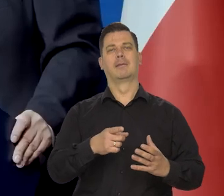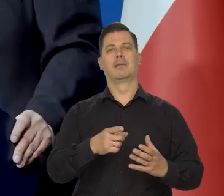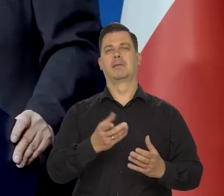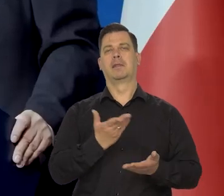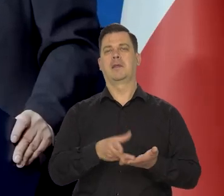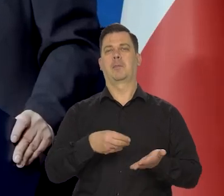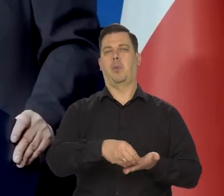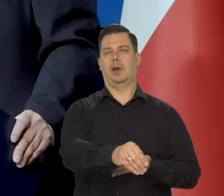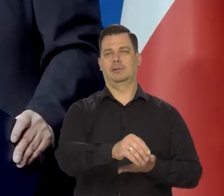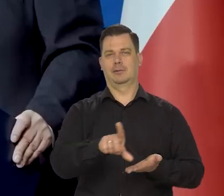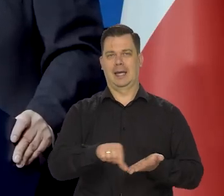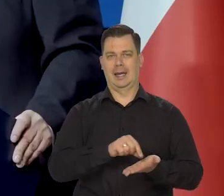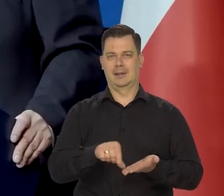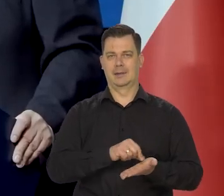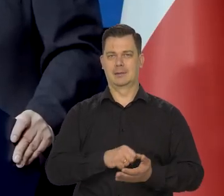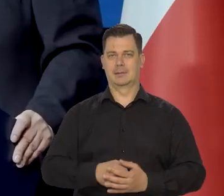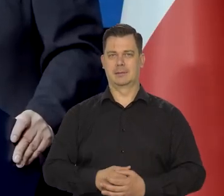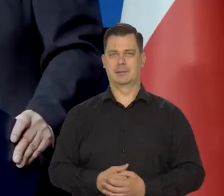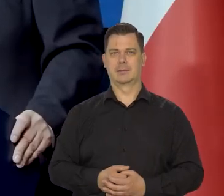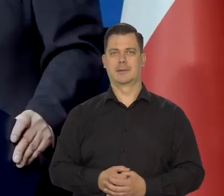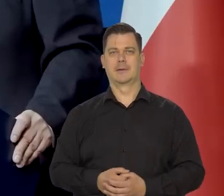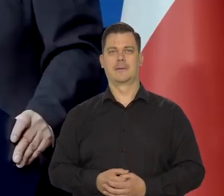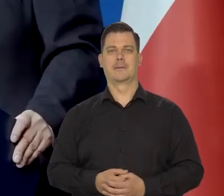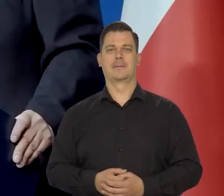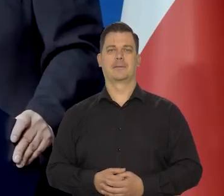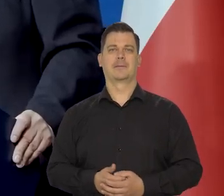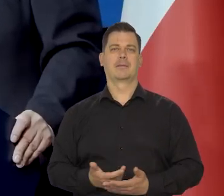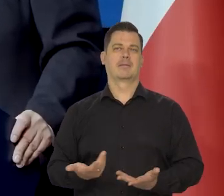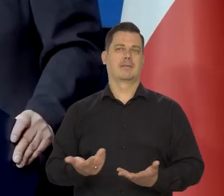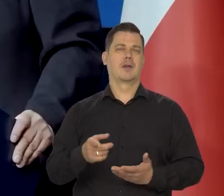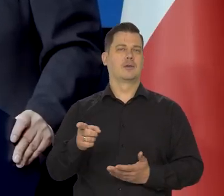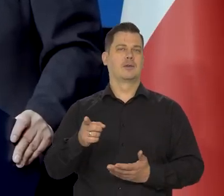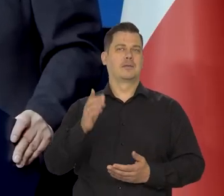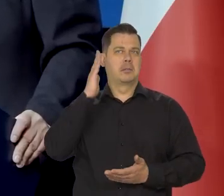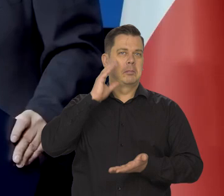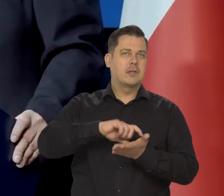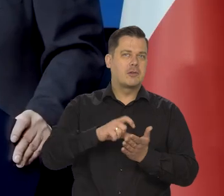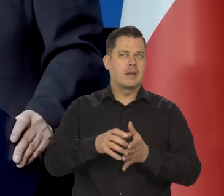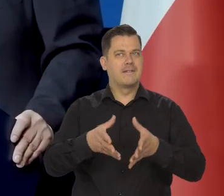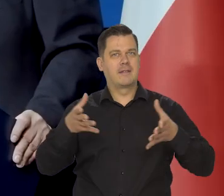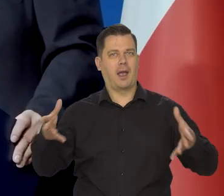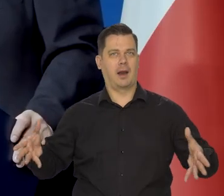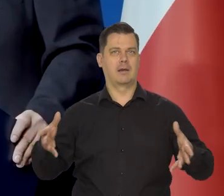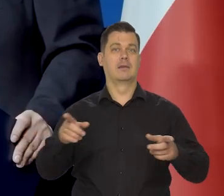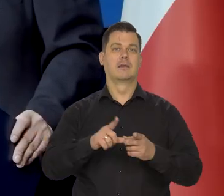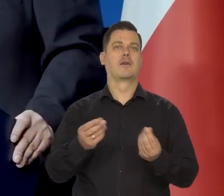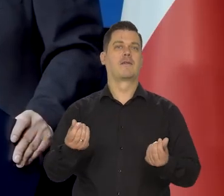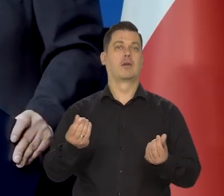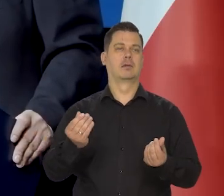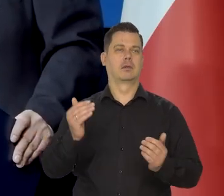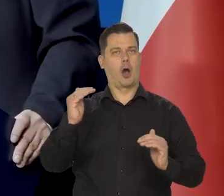którzy też te kredyty biorą. Jest wielkość mieszkania i jest wielkość kwoty, którą można brać pod uwagę.